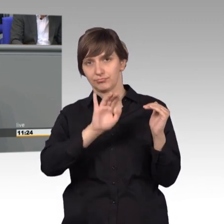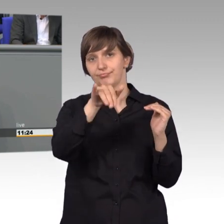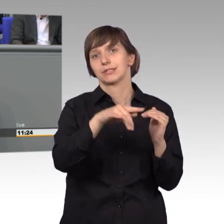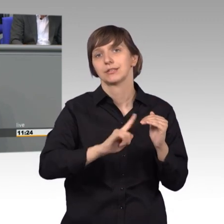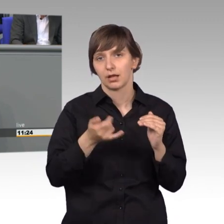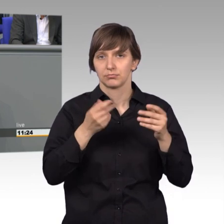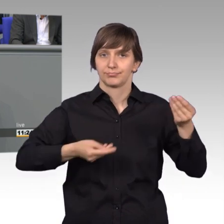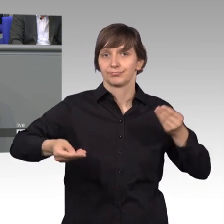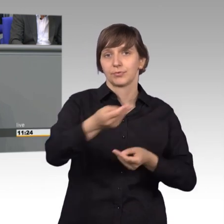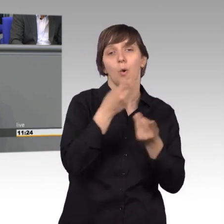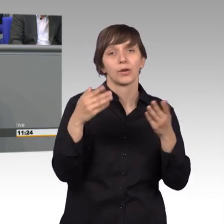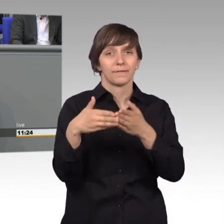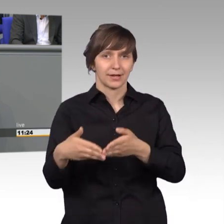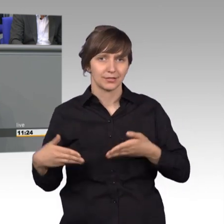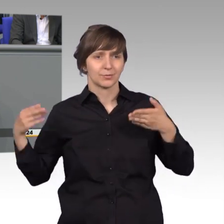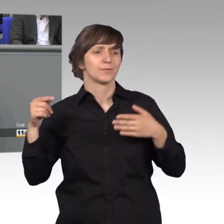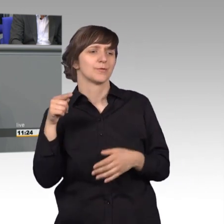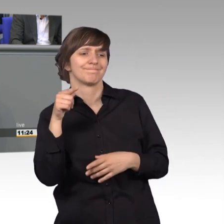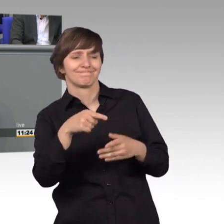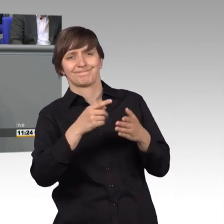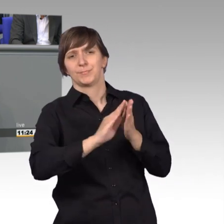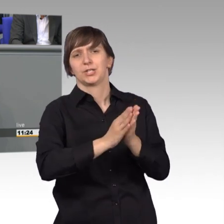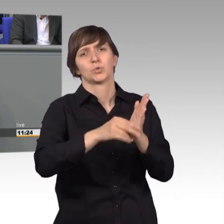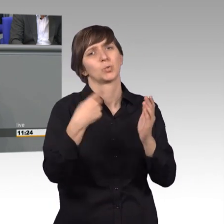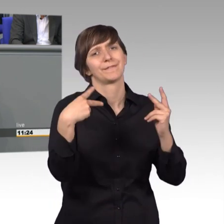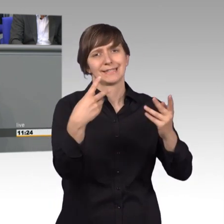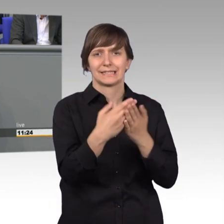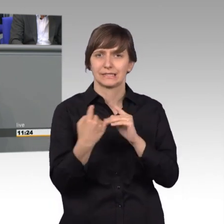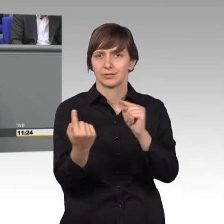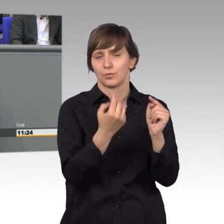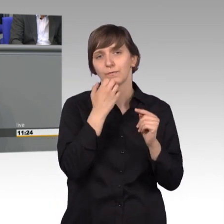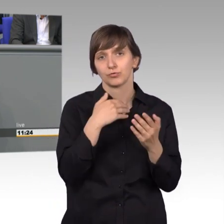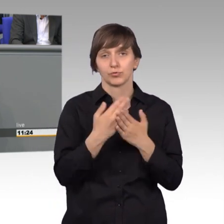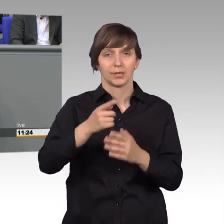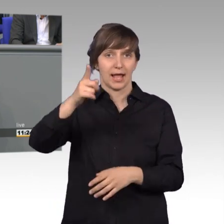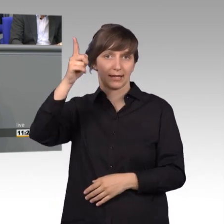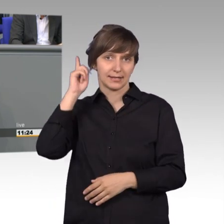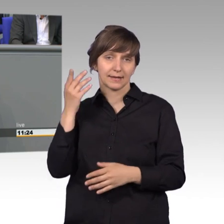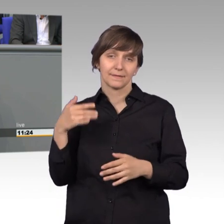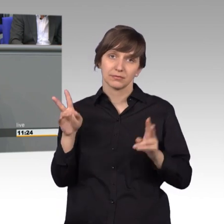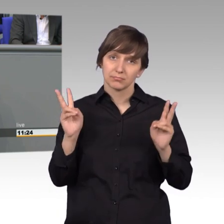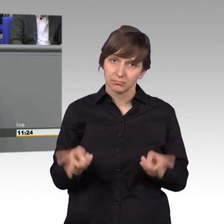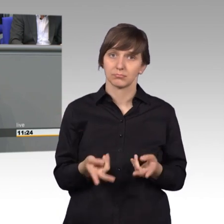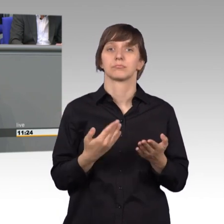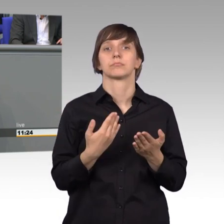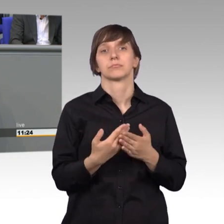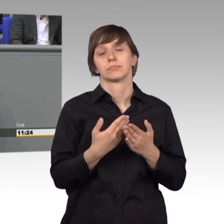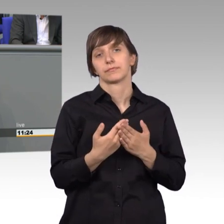solch eine wichtige Petition zu debattieren. Im letzten Jahr waren dies beispielsweise die Sicherstellung der ambulanten medizinischen Versorgung